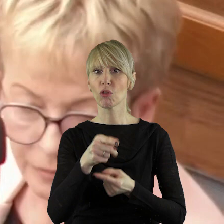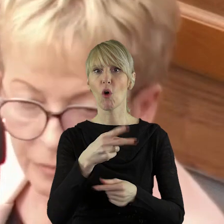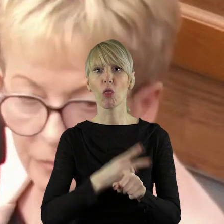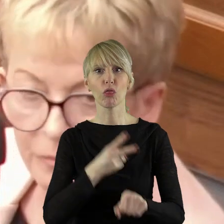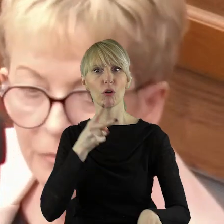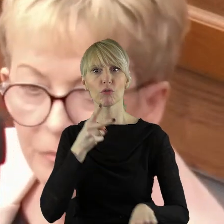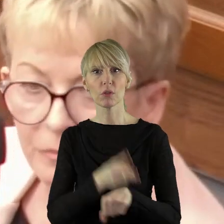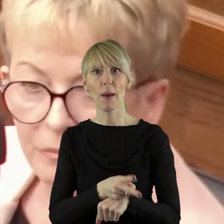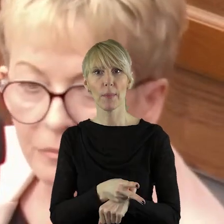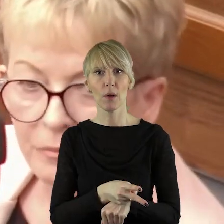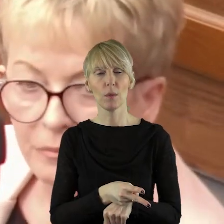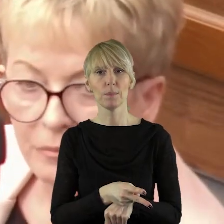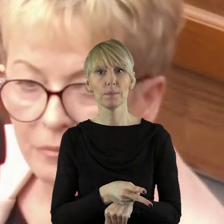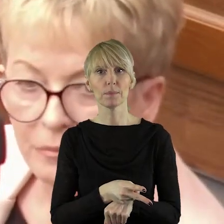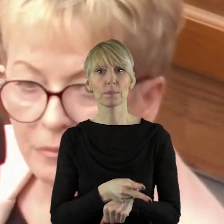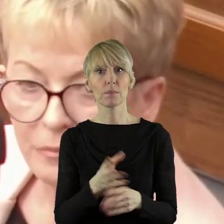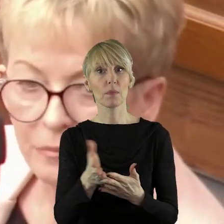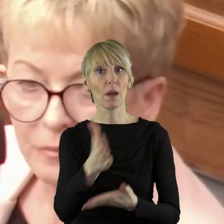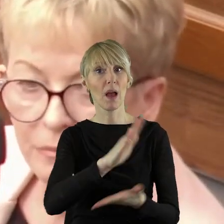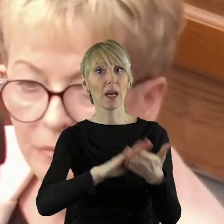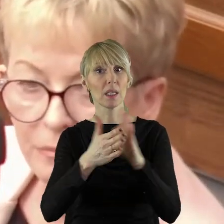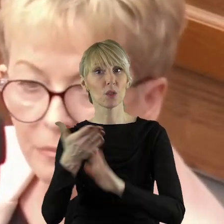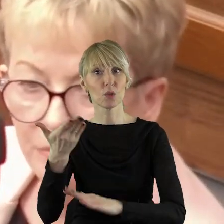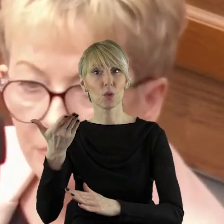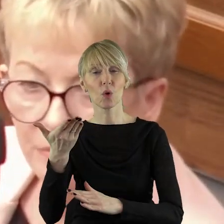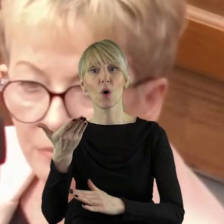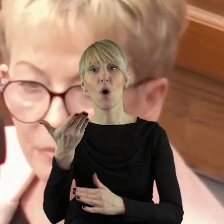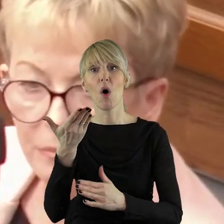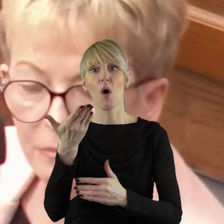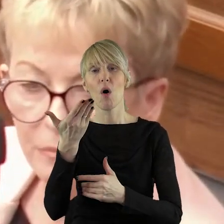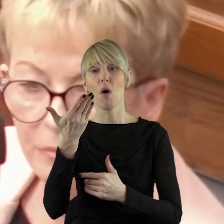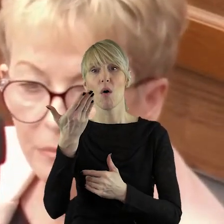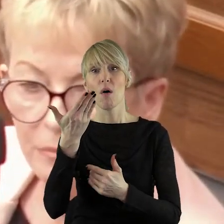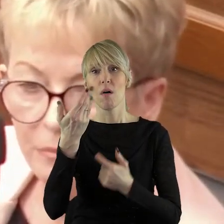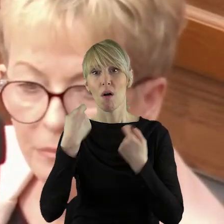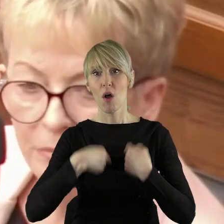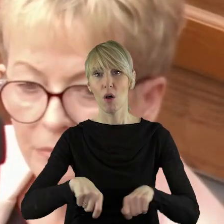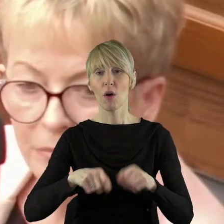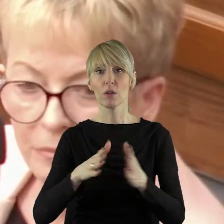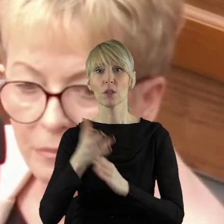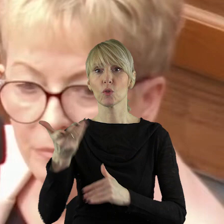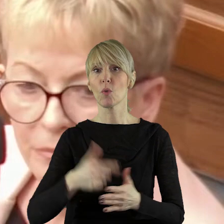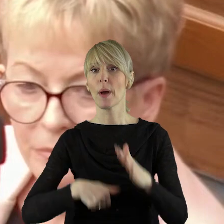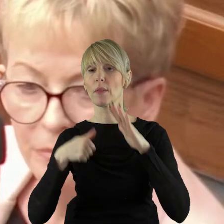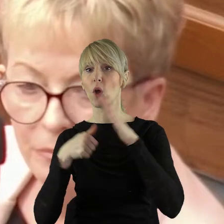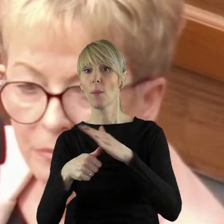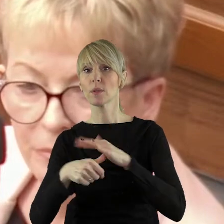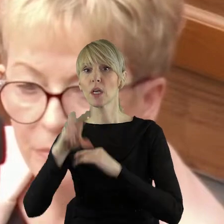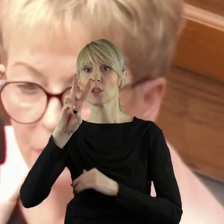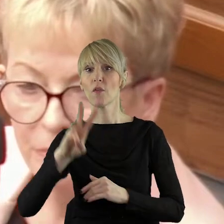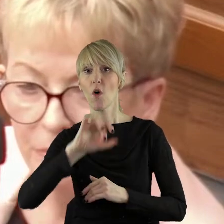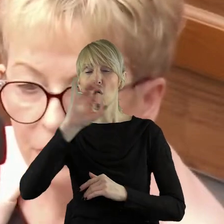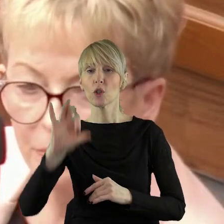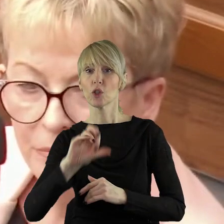dostępu do naszego rynku rolnego, chwalił się pana komisarz Wojciechowski,